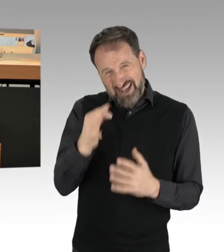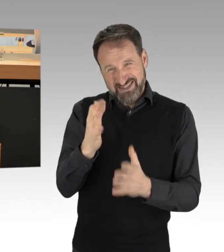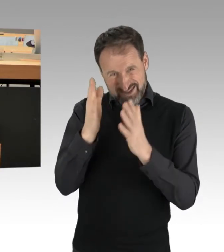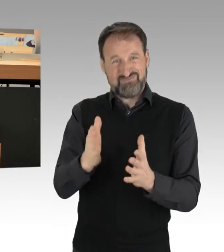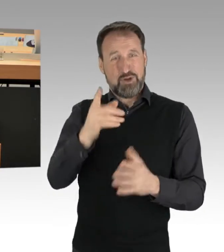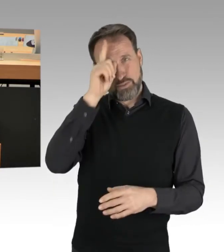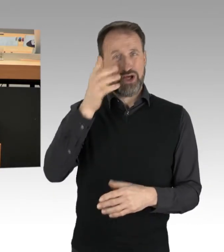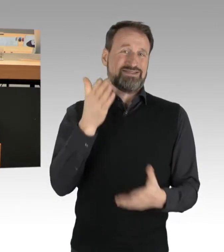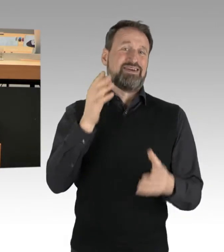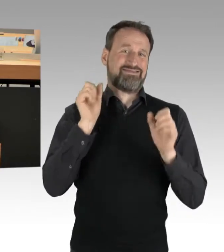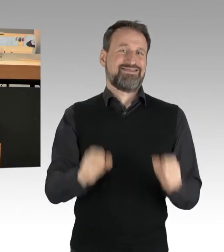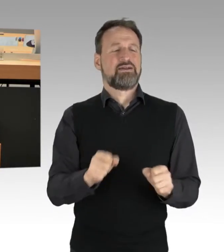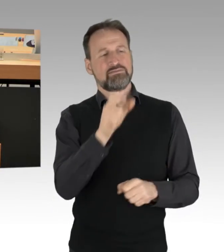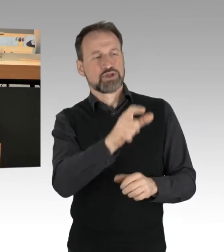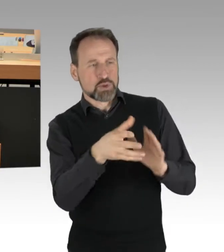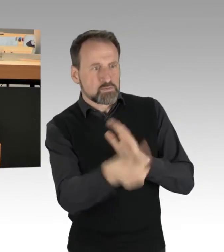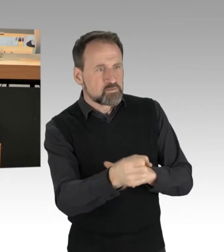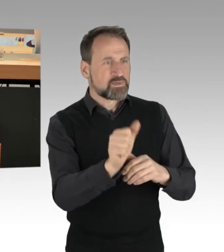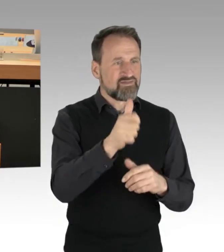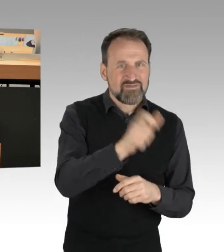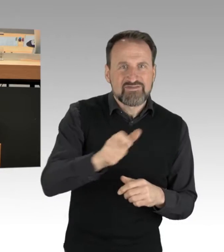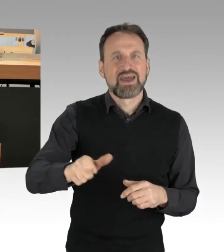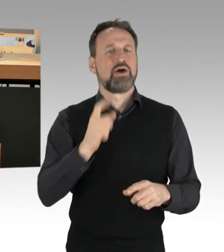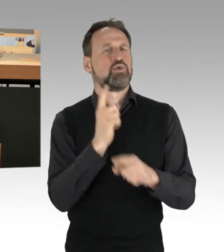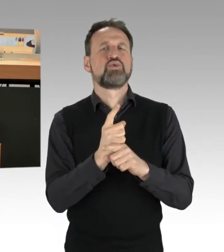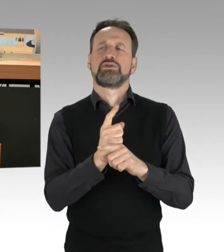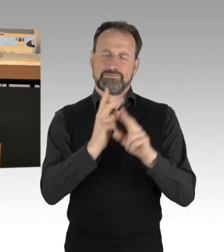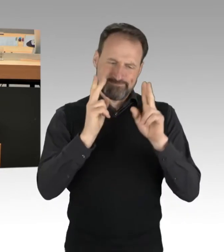sondern letzten Endes auch von der Straße im wahrsten Sinne des Wortes tragen.